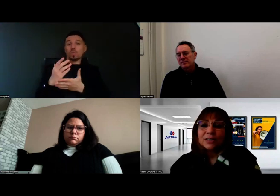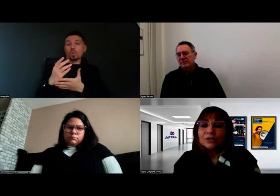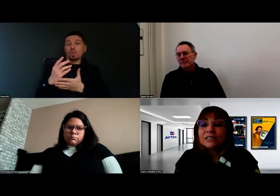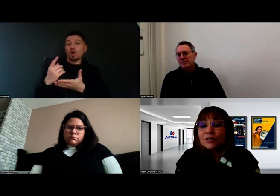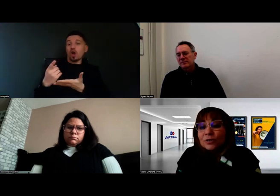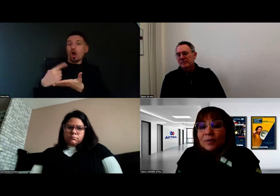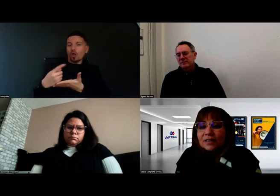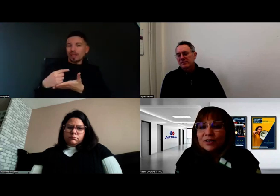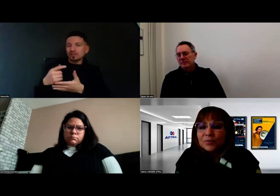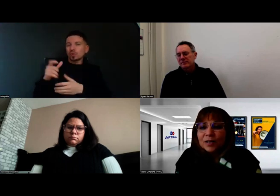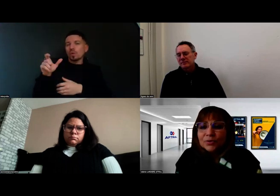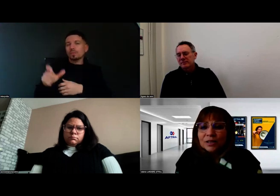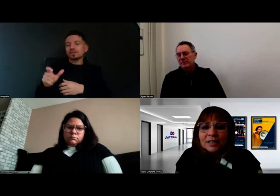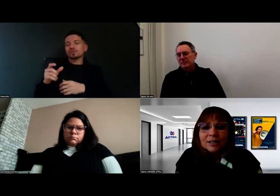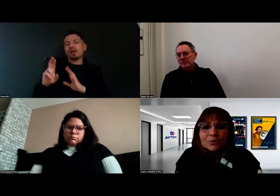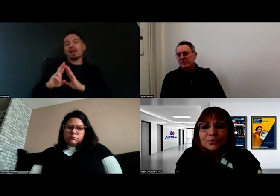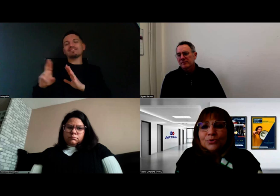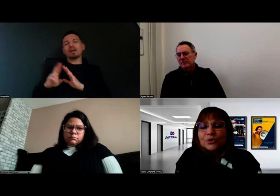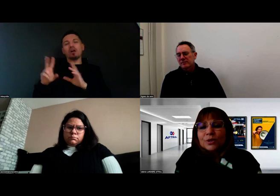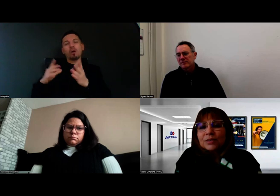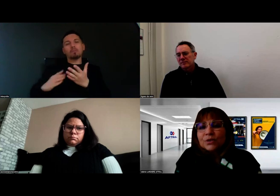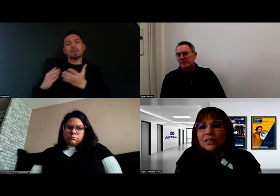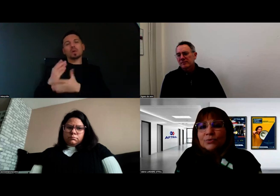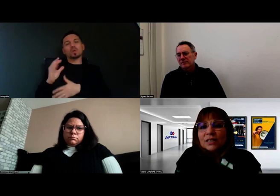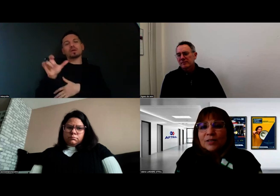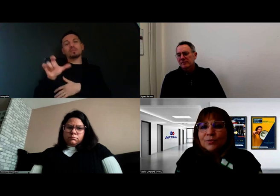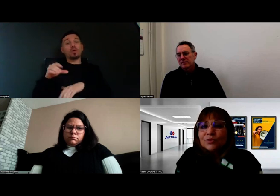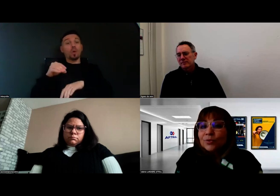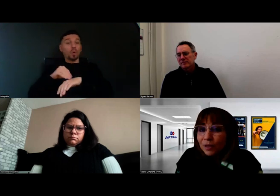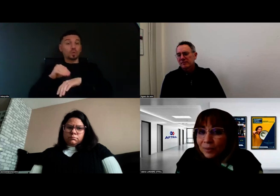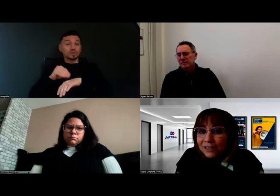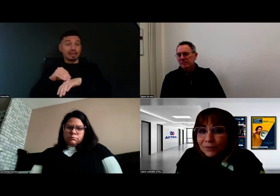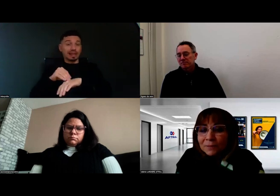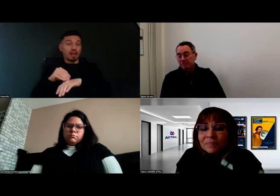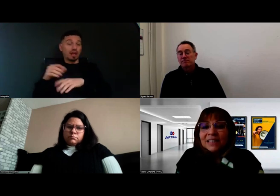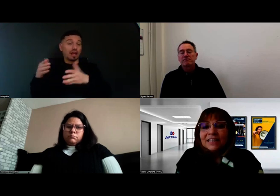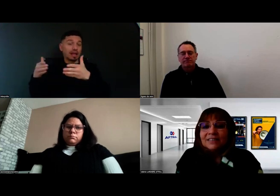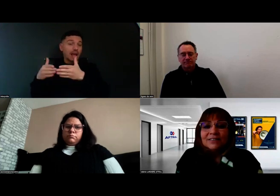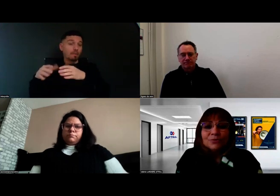Les référents de parcours, ce sont les conseillers du service public de l'emploi, par exemple,